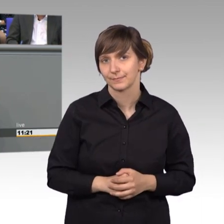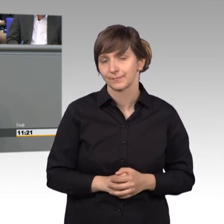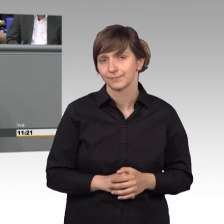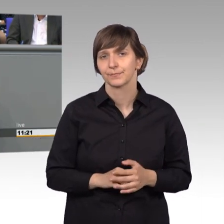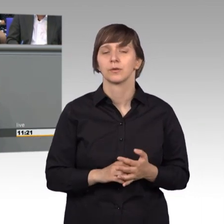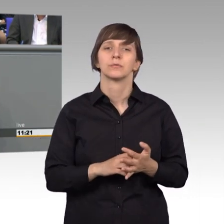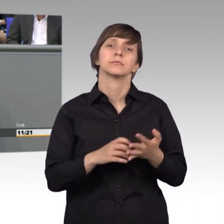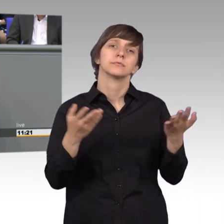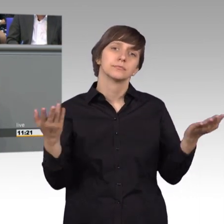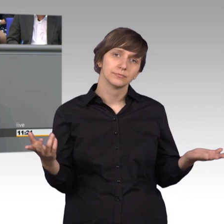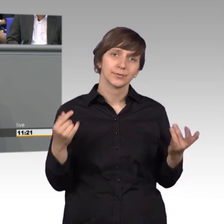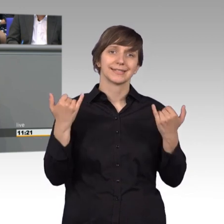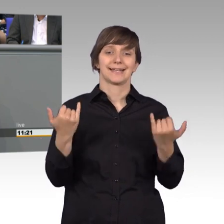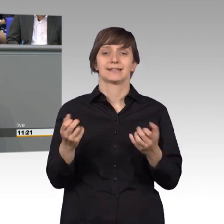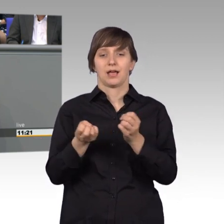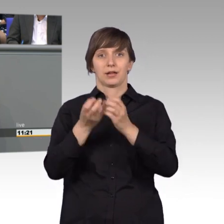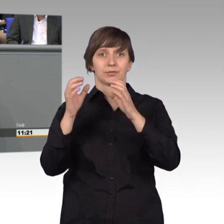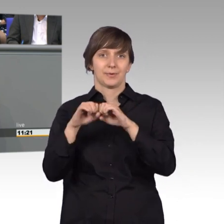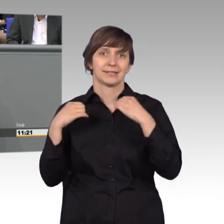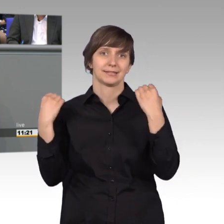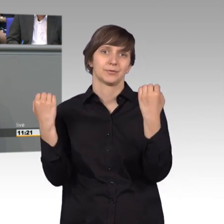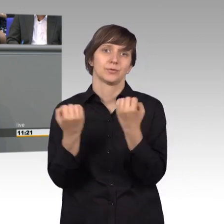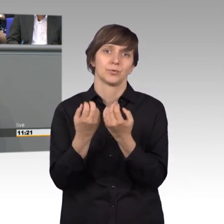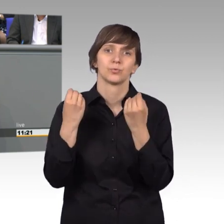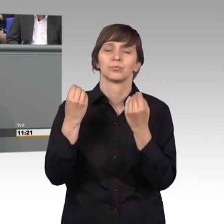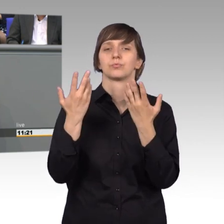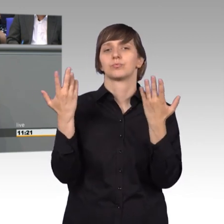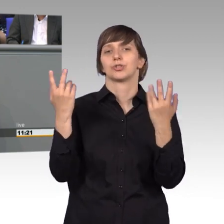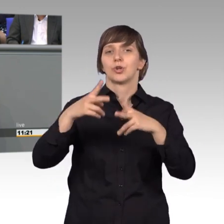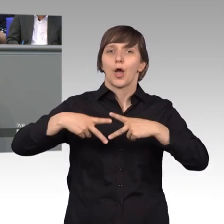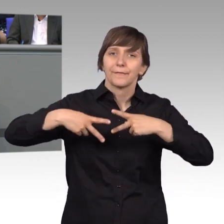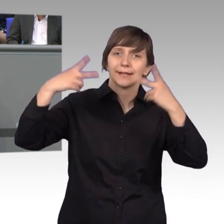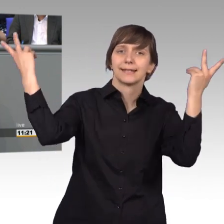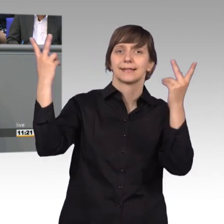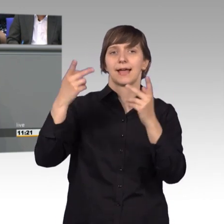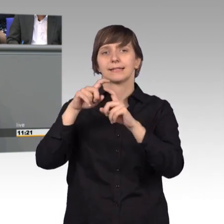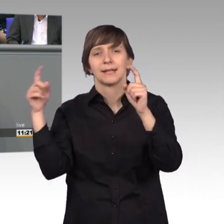nicht ganz die Situation wieder, die wir oft in der Öffentlichkeit oder den Medien erfahren.